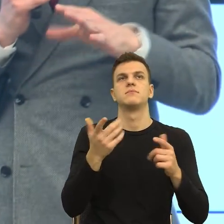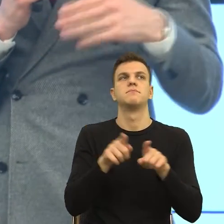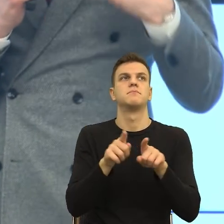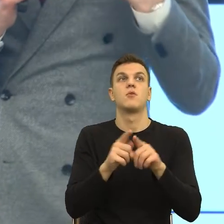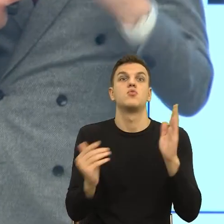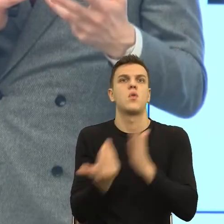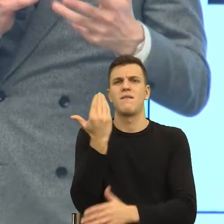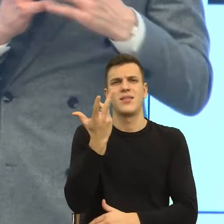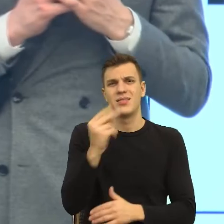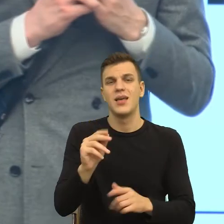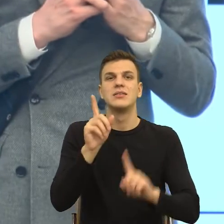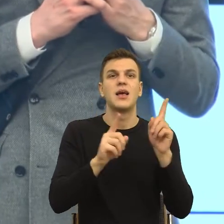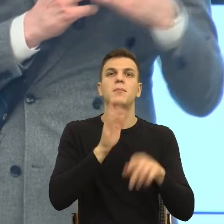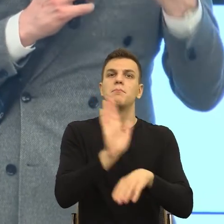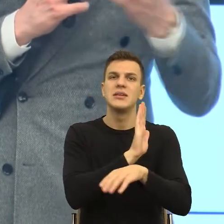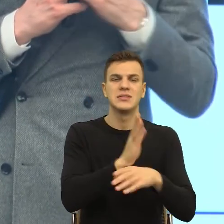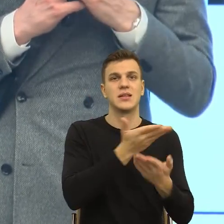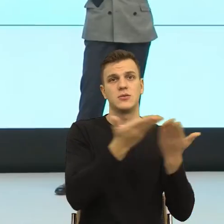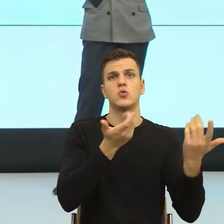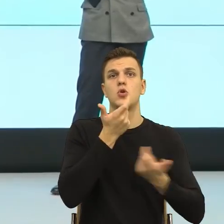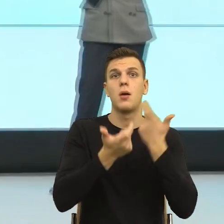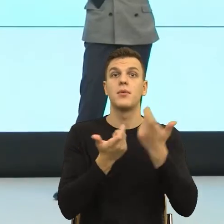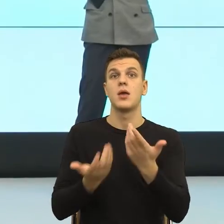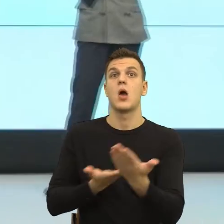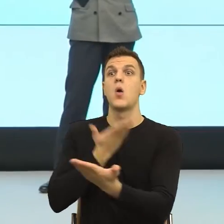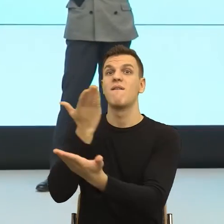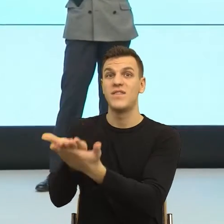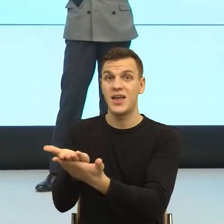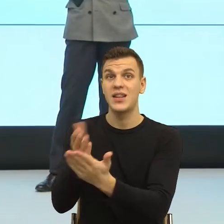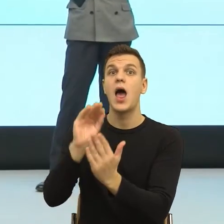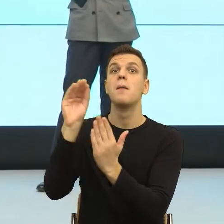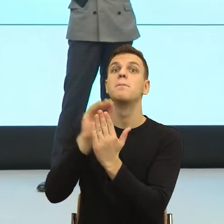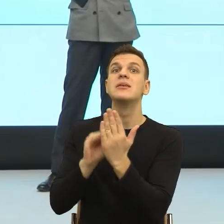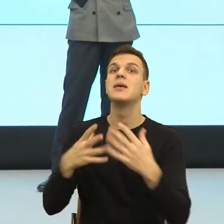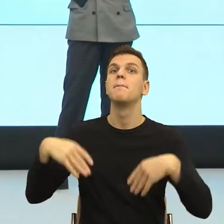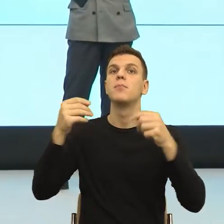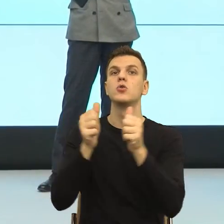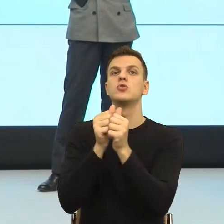ofert pisanych do klientów, które się zaczynają od takiego slajdu, cele, które chcemy razem osiągnąć, czyli